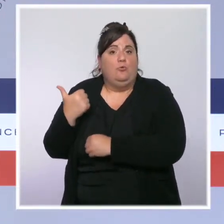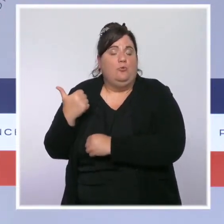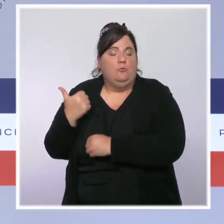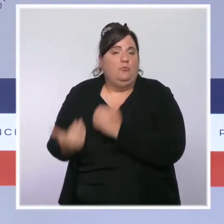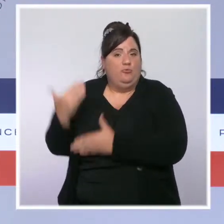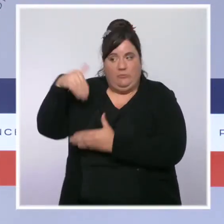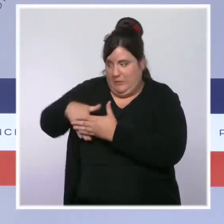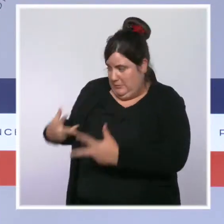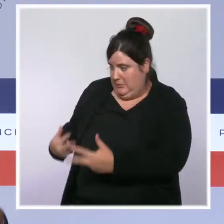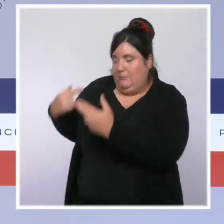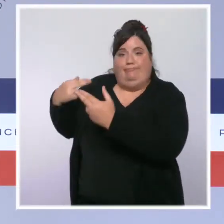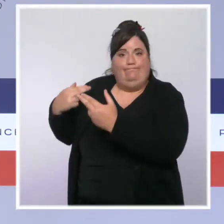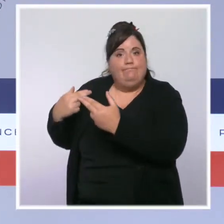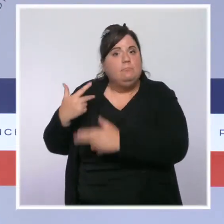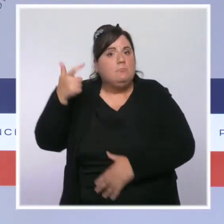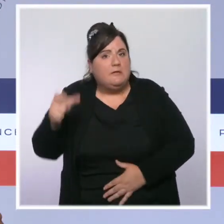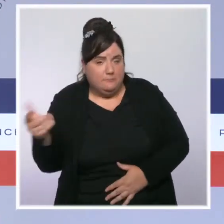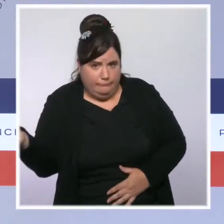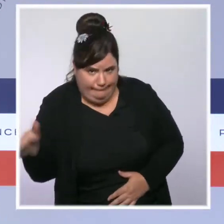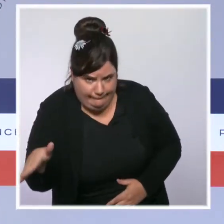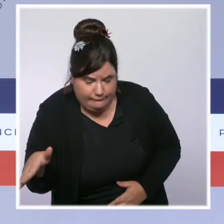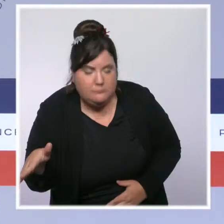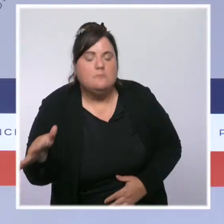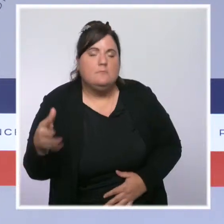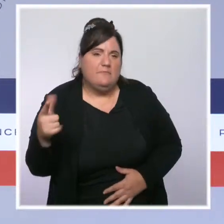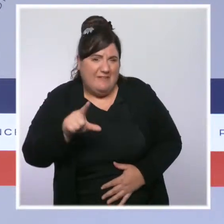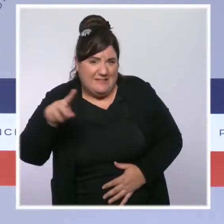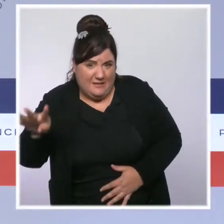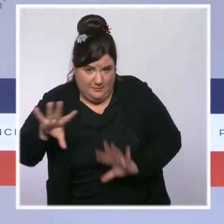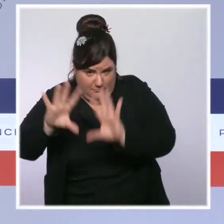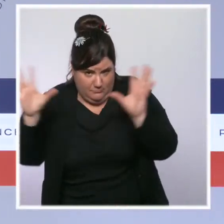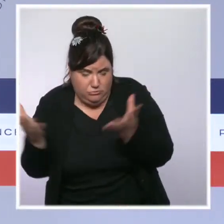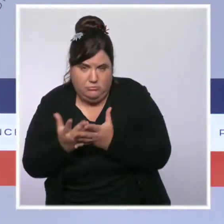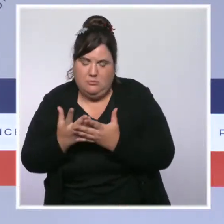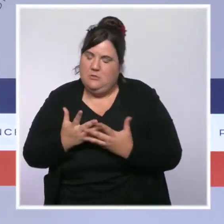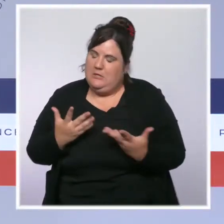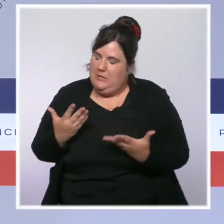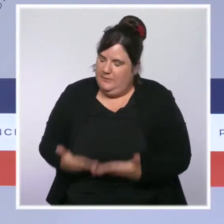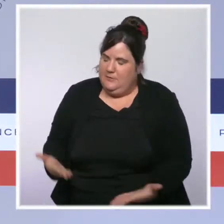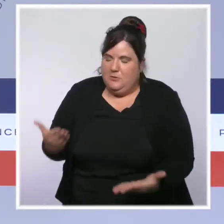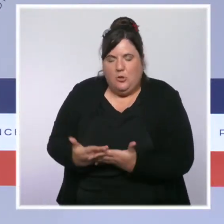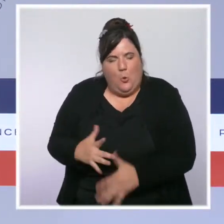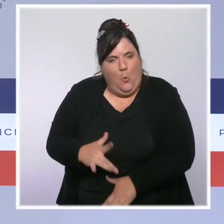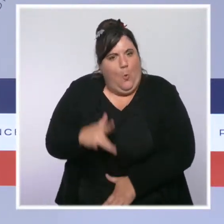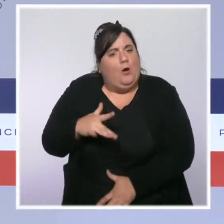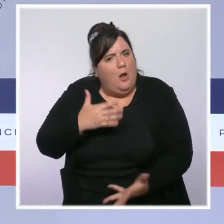tente à commencer à s'améliorer, je prends beaucoup de pincettes car elle demeure extrêmement tendue avec des services de